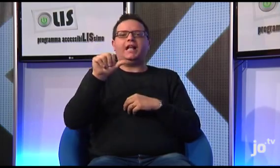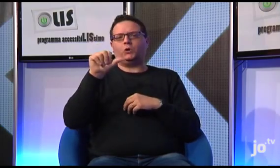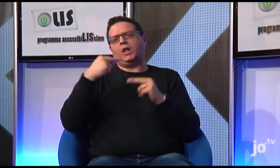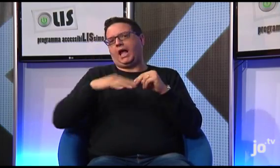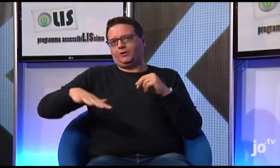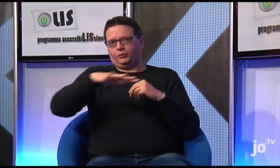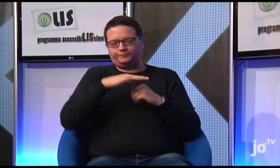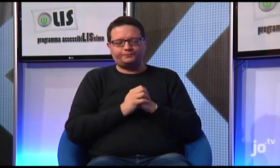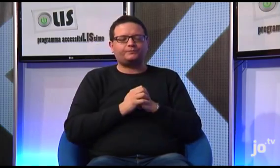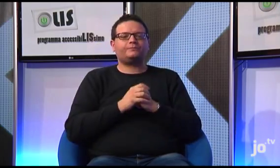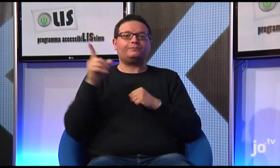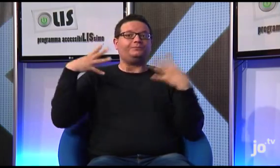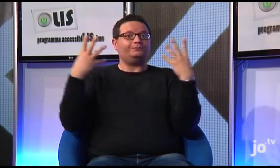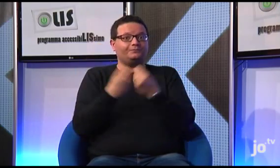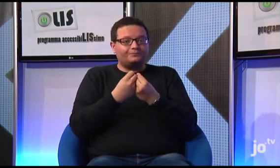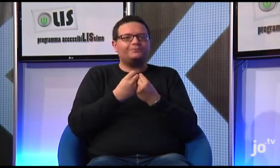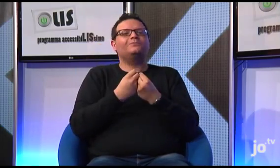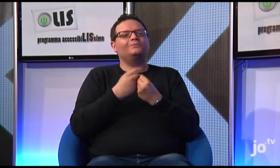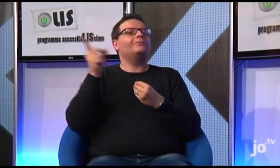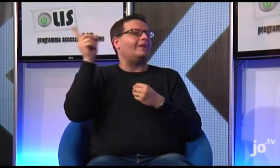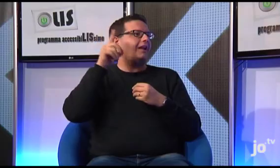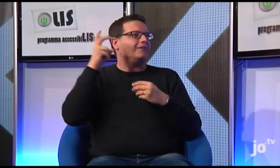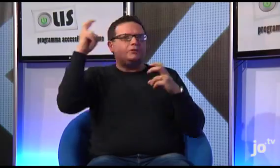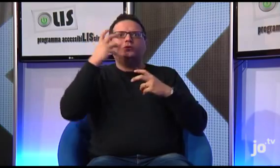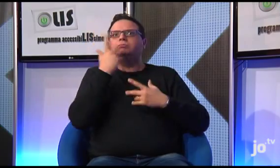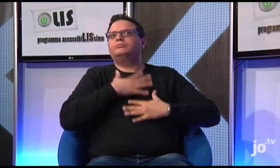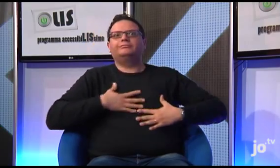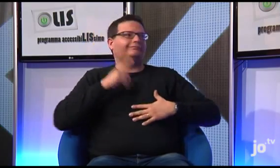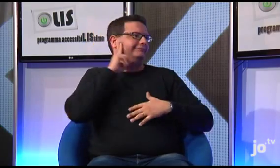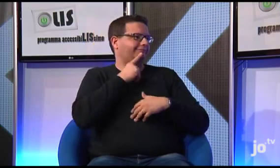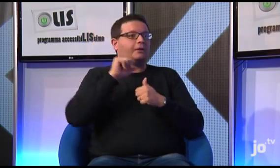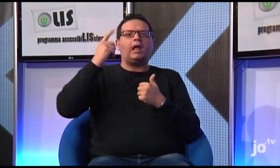Arcivescovo di Taranto Monsignor Filippo Santoro, ha dimostrato di avere molto a cuore i sordi,